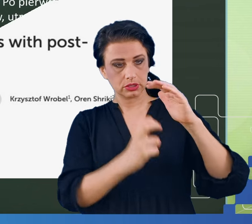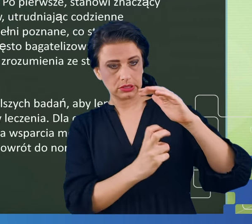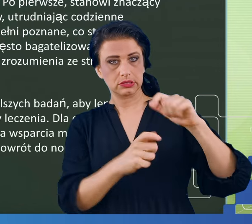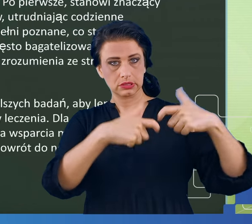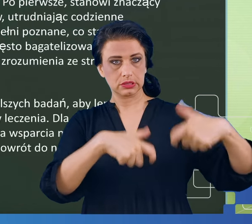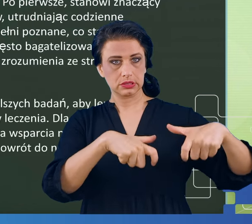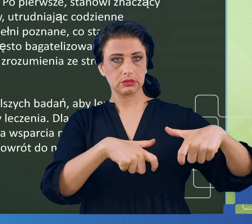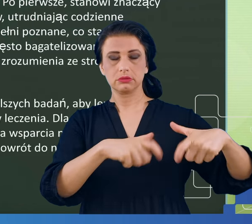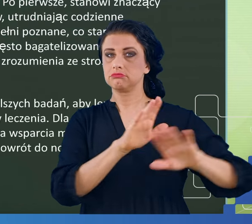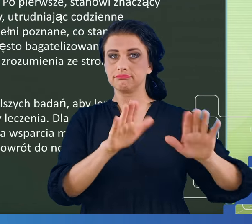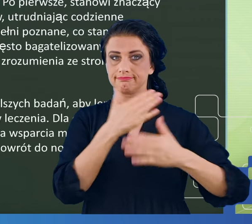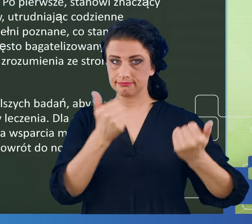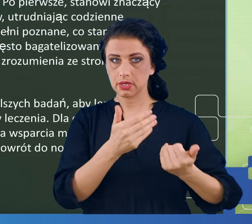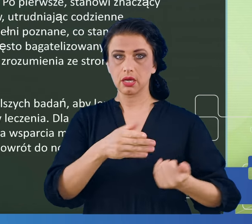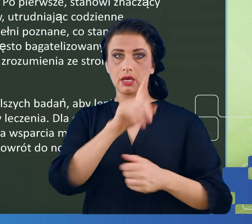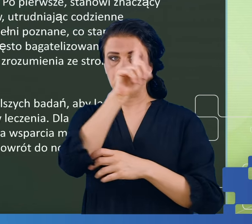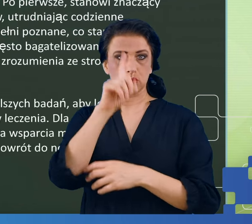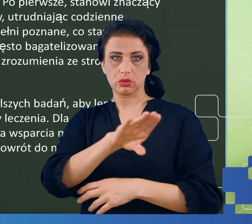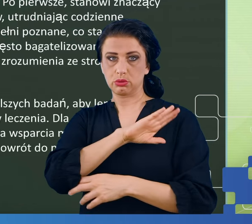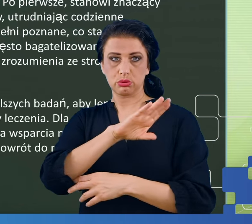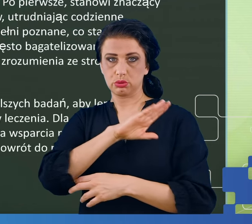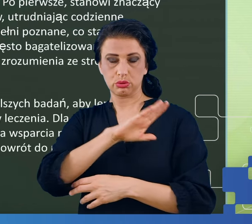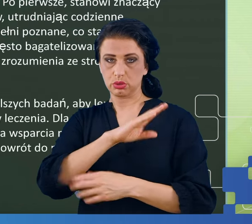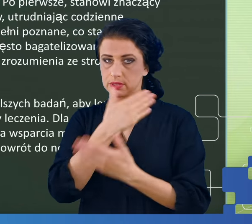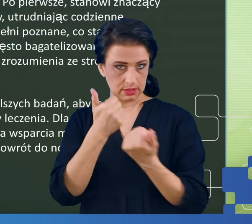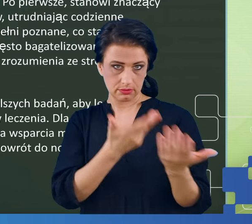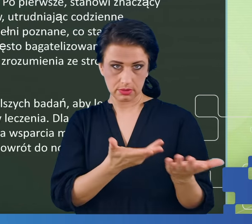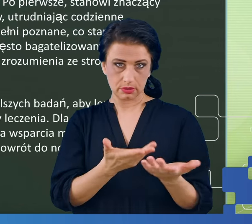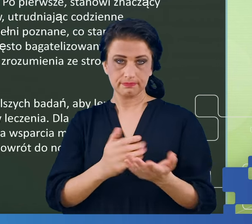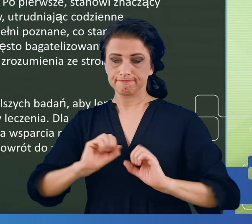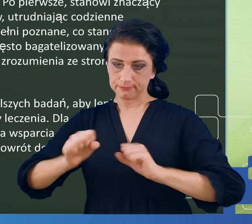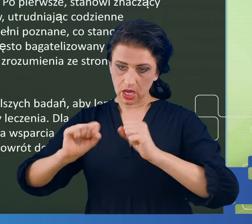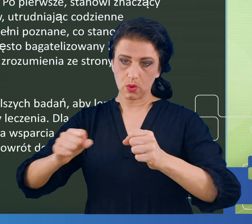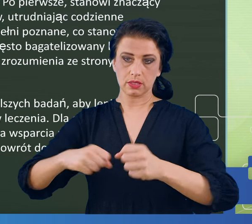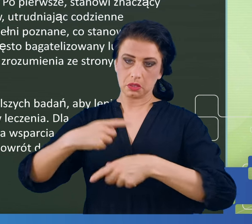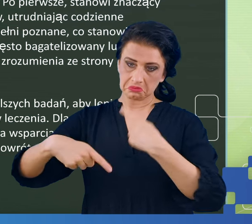Nauczyliśmy się z tym funkcjonować, a objawy mgły mózgowej i takie infekcje